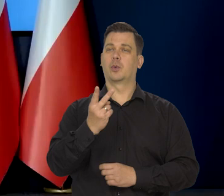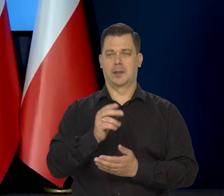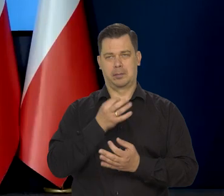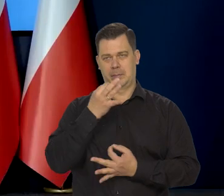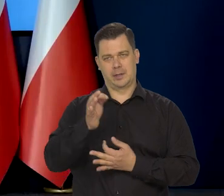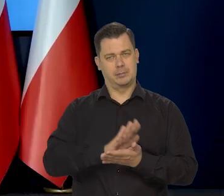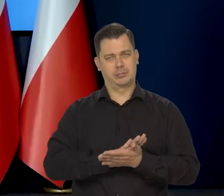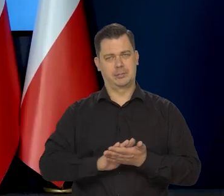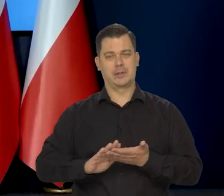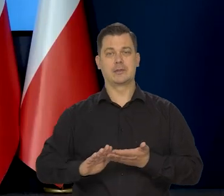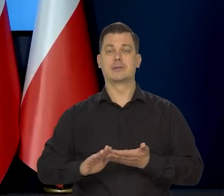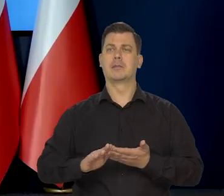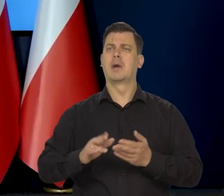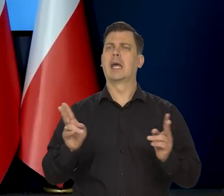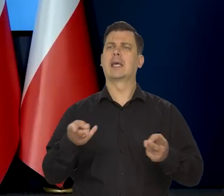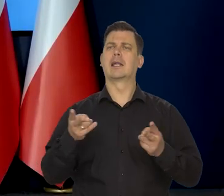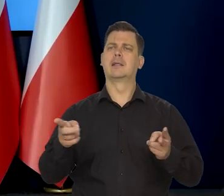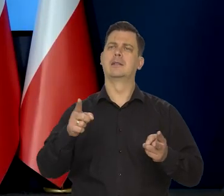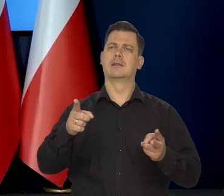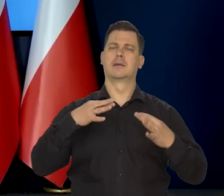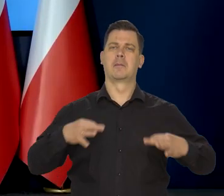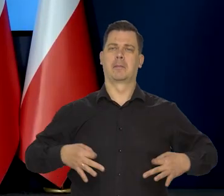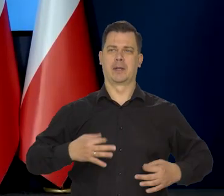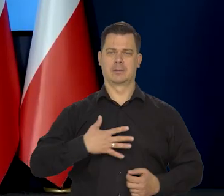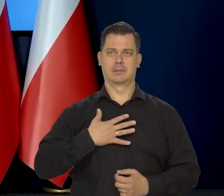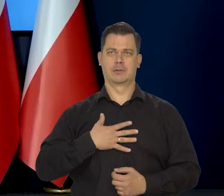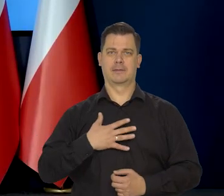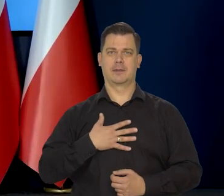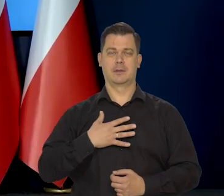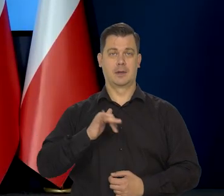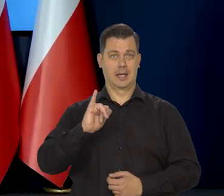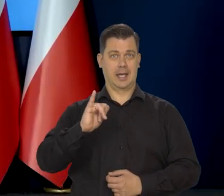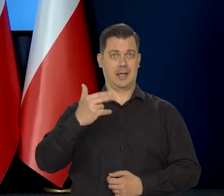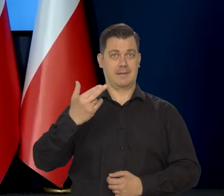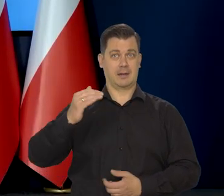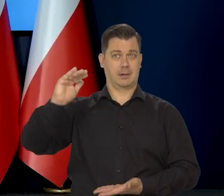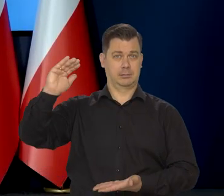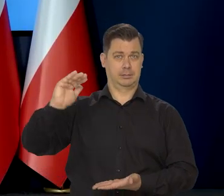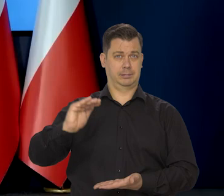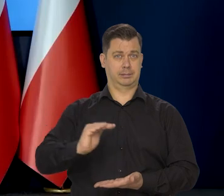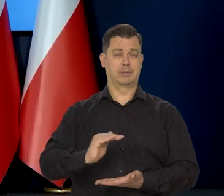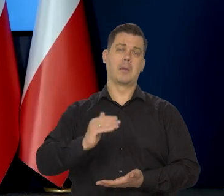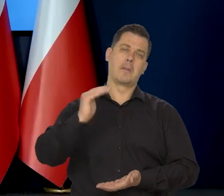Tak, proszę. Kiedy spodziewa się Pan, że inflacja spadnie poniżej 10%?